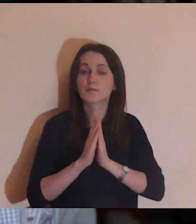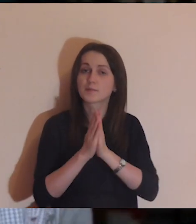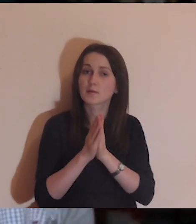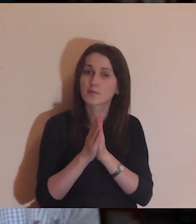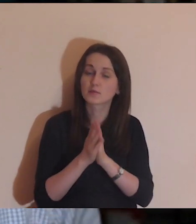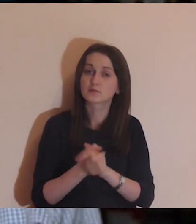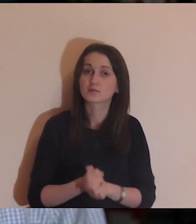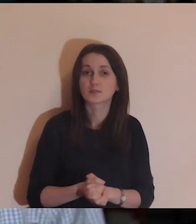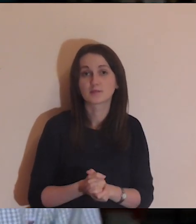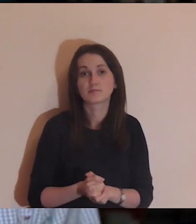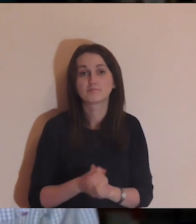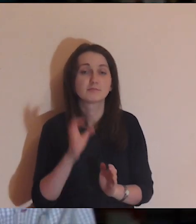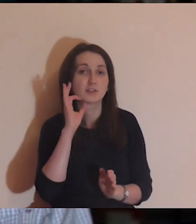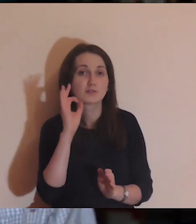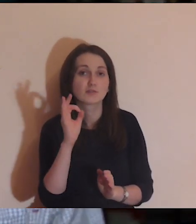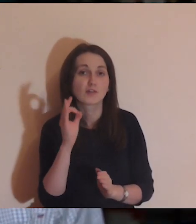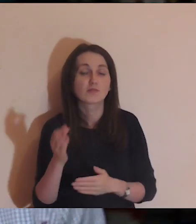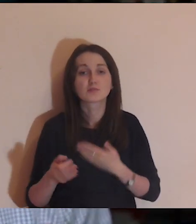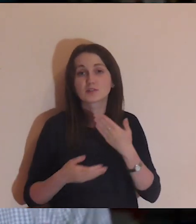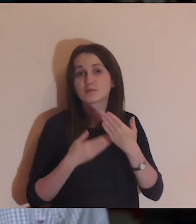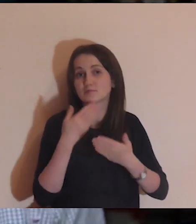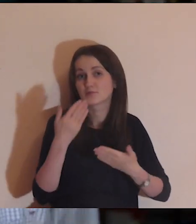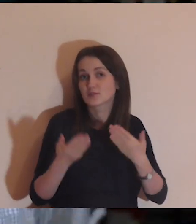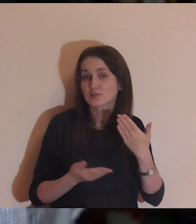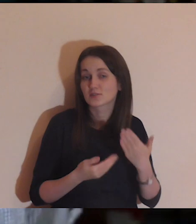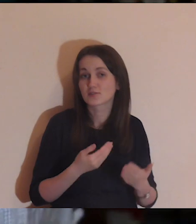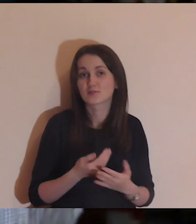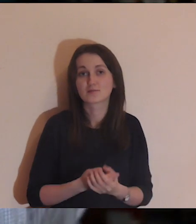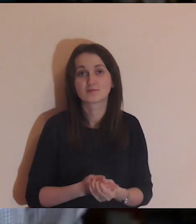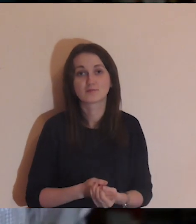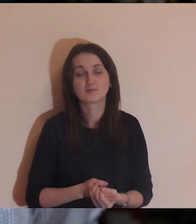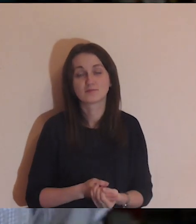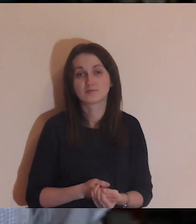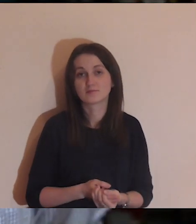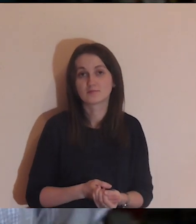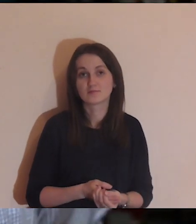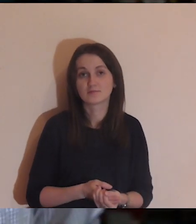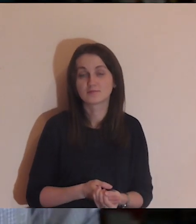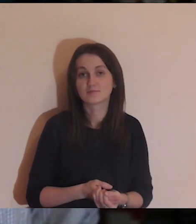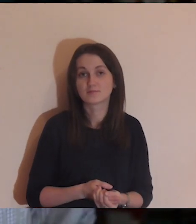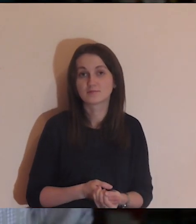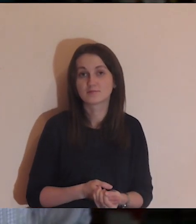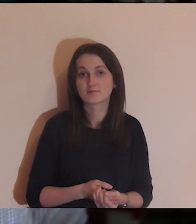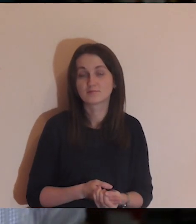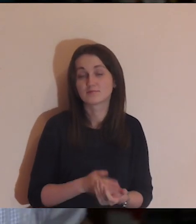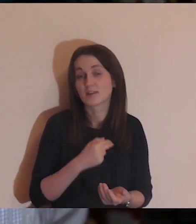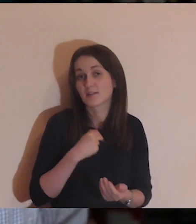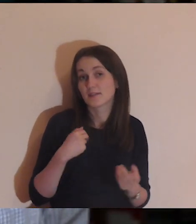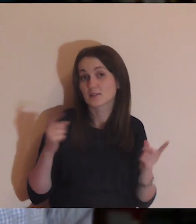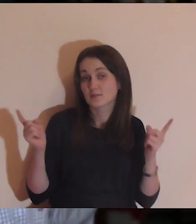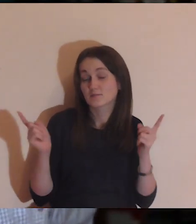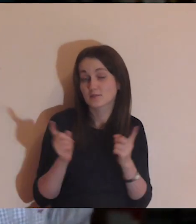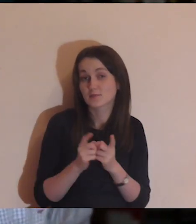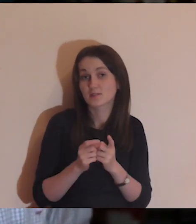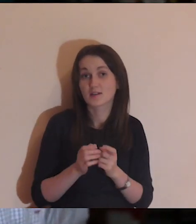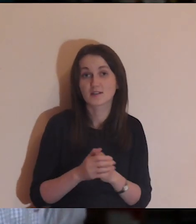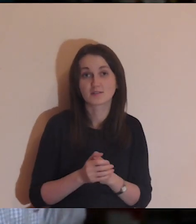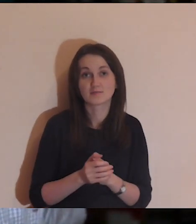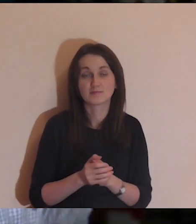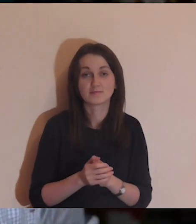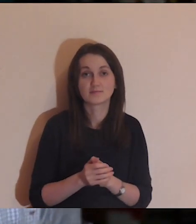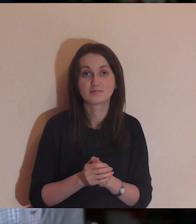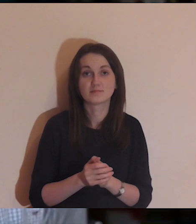Dziękuję wszystkim, którzy się modlą i dobrze życzą Pogłębiarce.